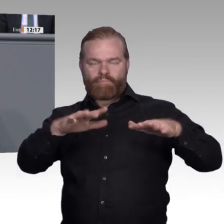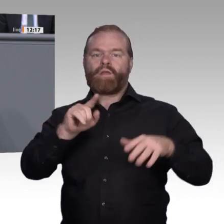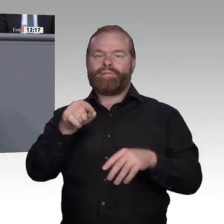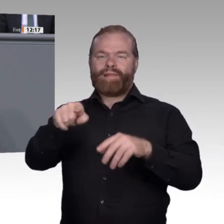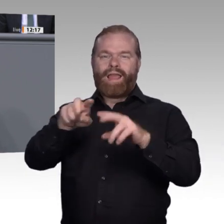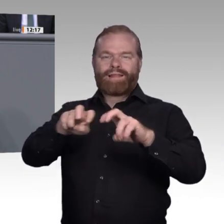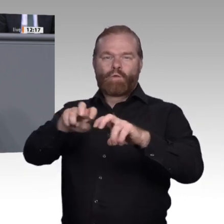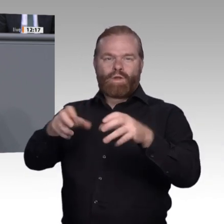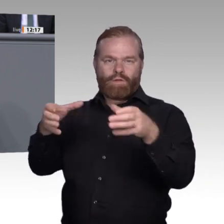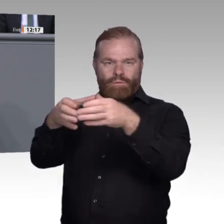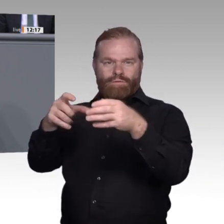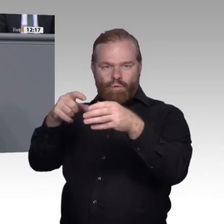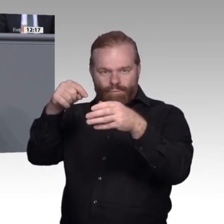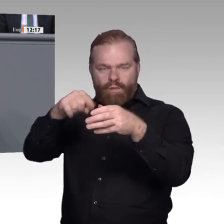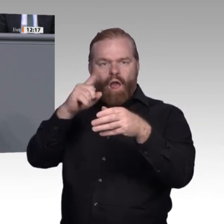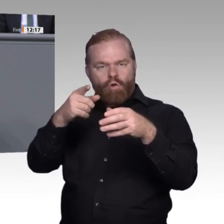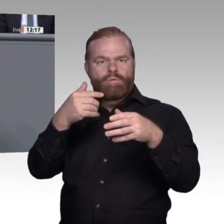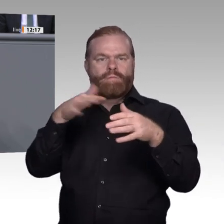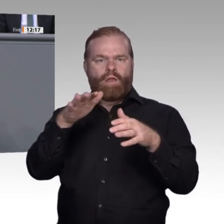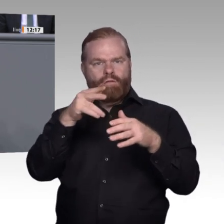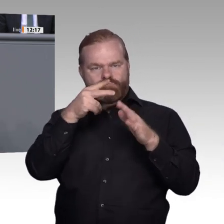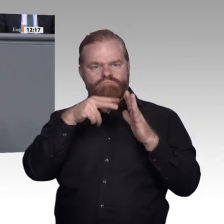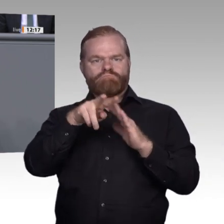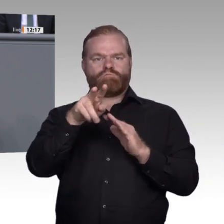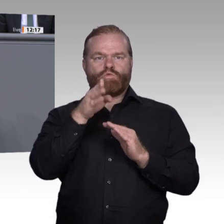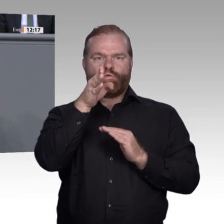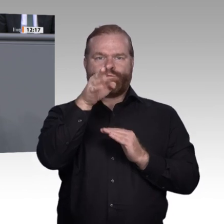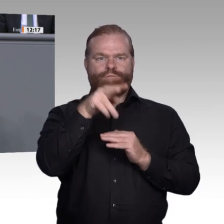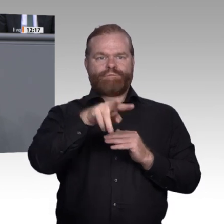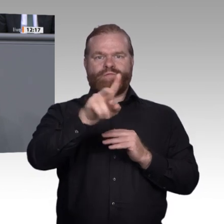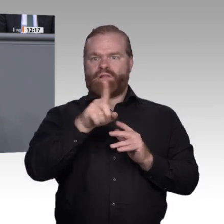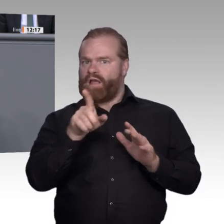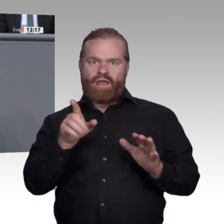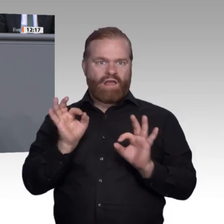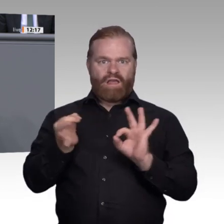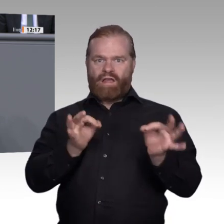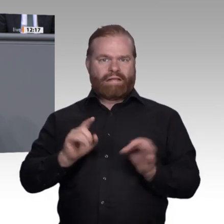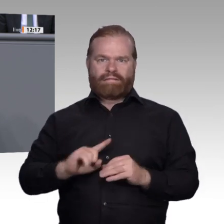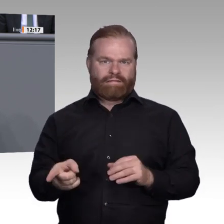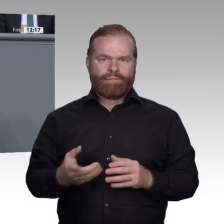unter anderem, dass die Spezialisierung der Ausbildungsberufe deutlich später einsetzen